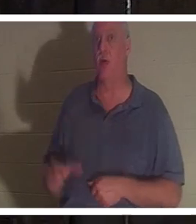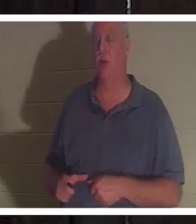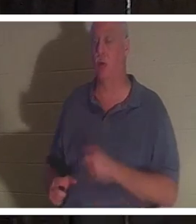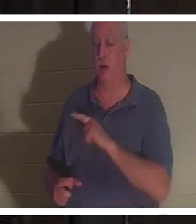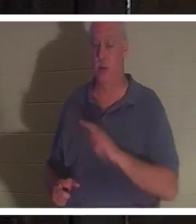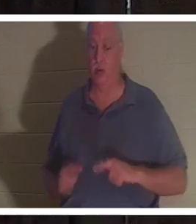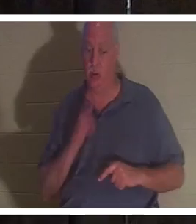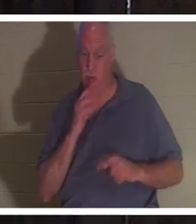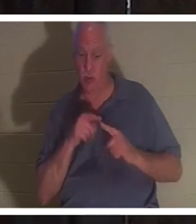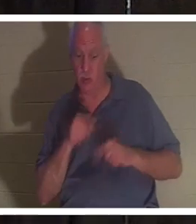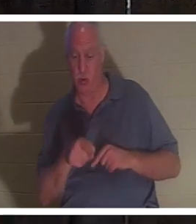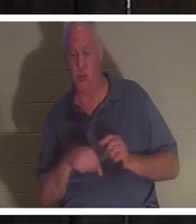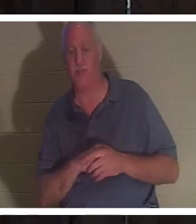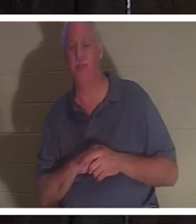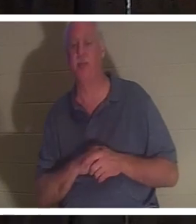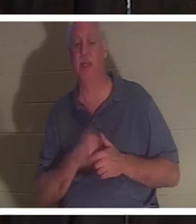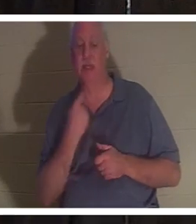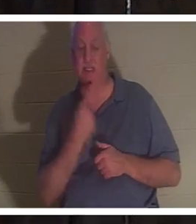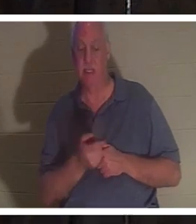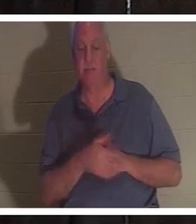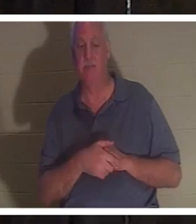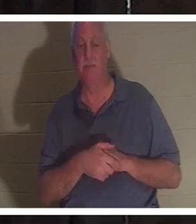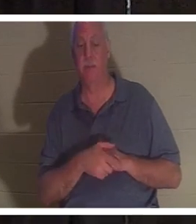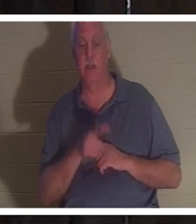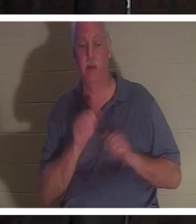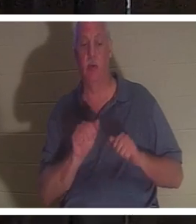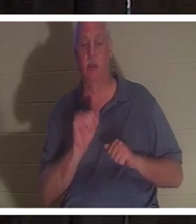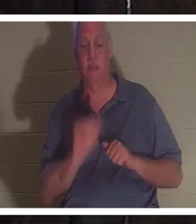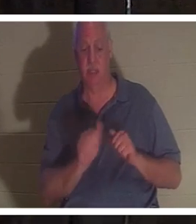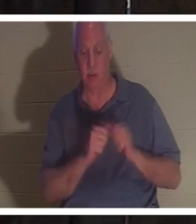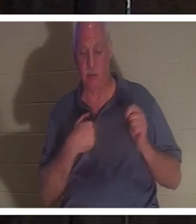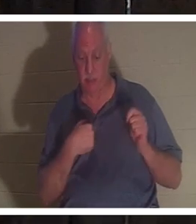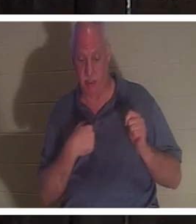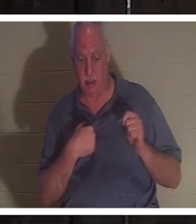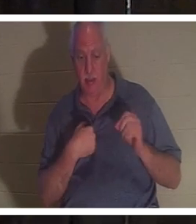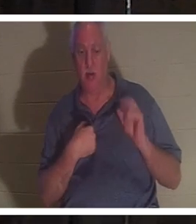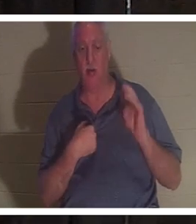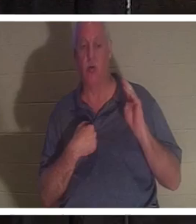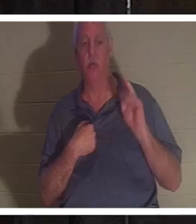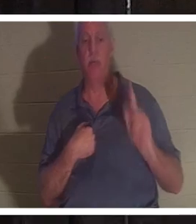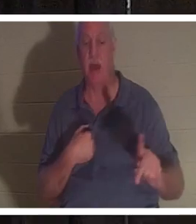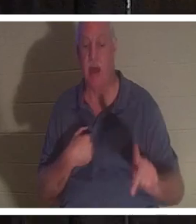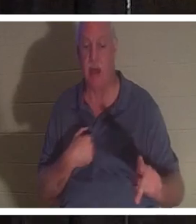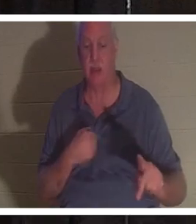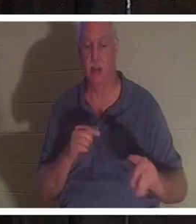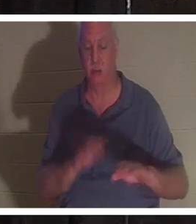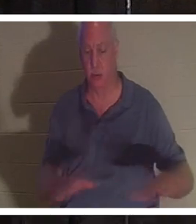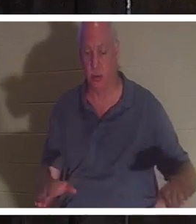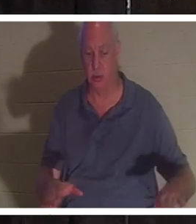ihr und sagte, dass du bei mir bleiben oder zu deinen Kindern zurückkehren kannst. Sie hatte vier